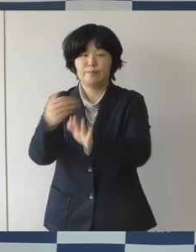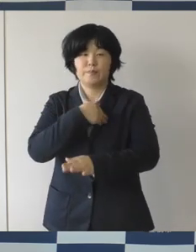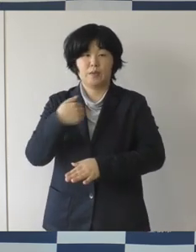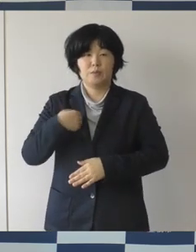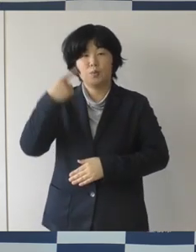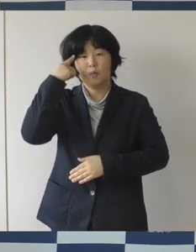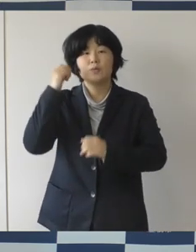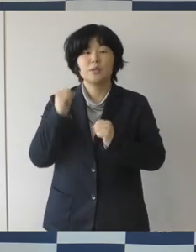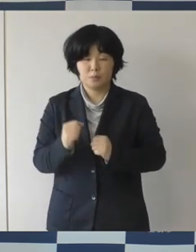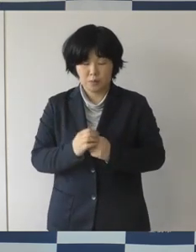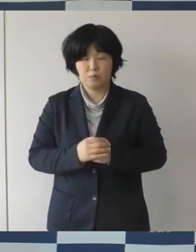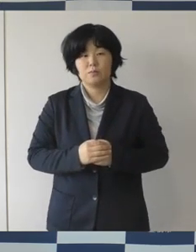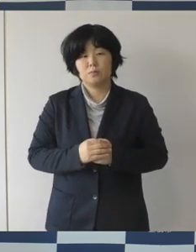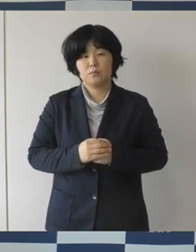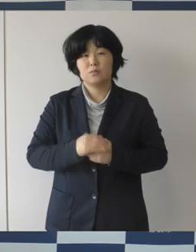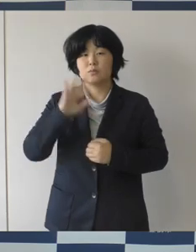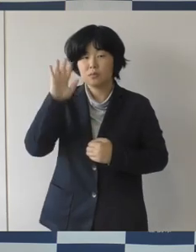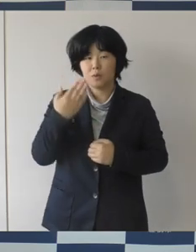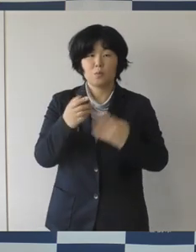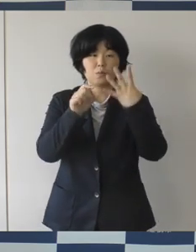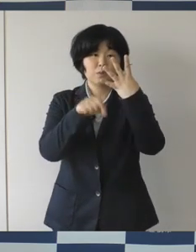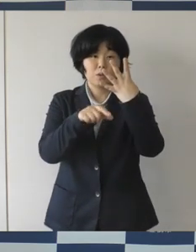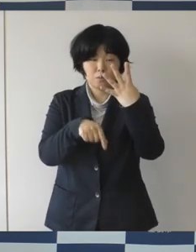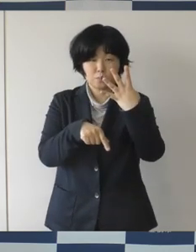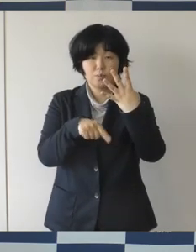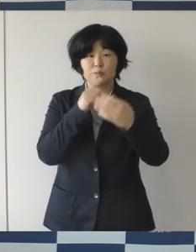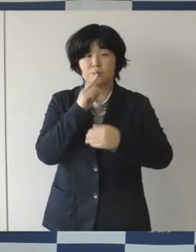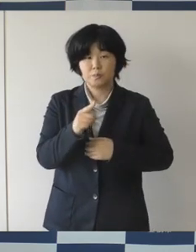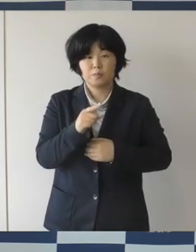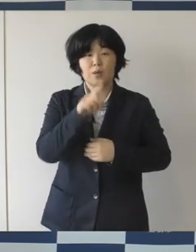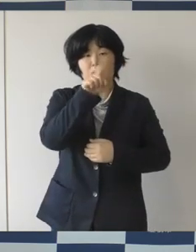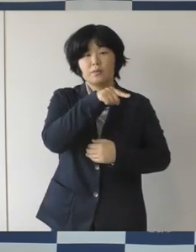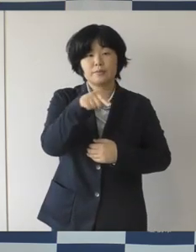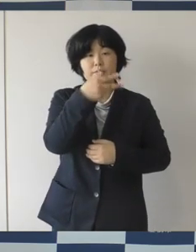ただ 4月は人事異動とかですね